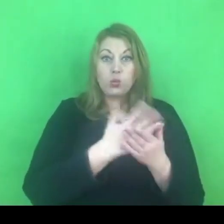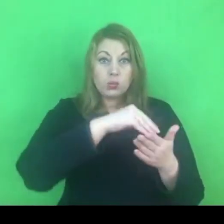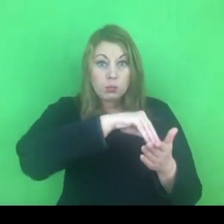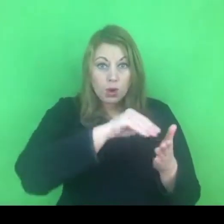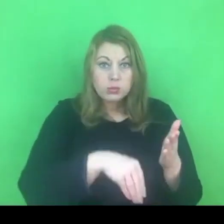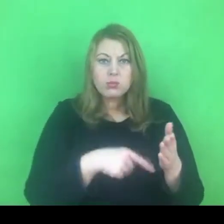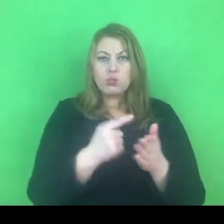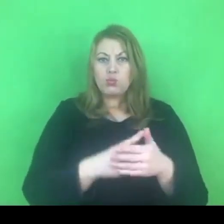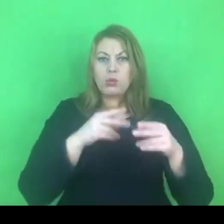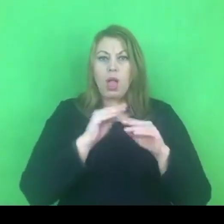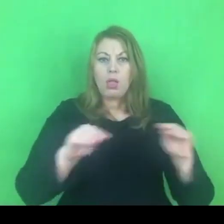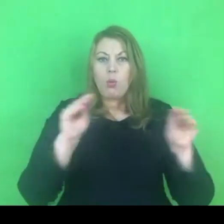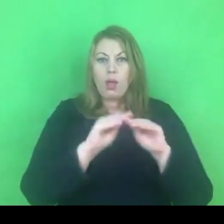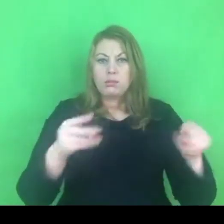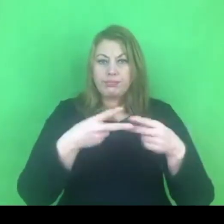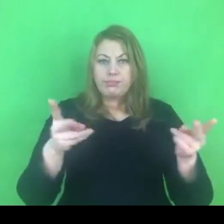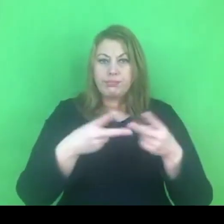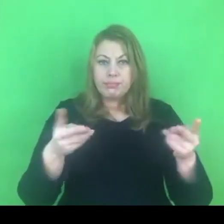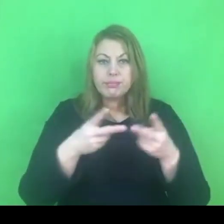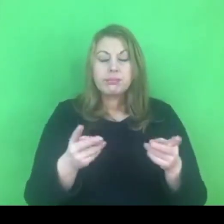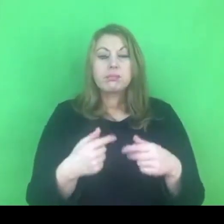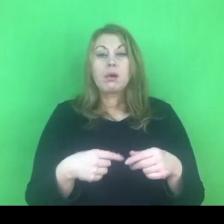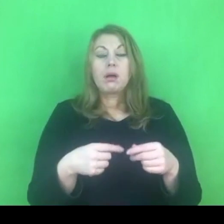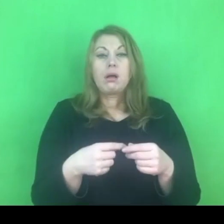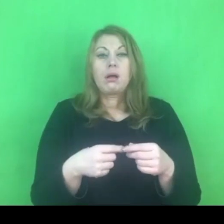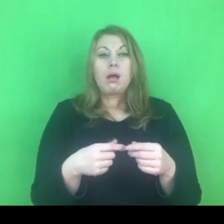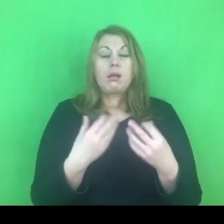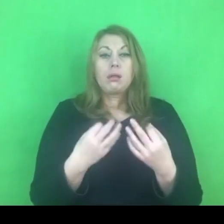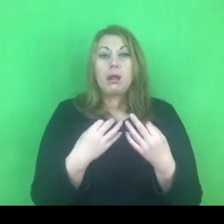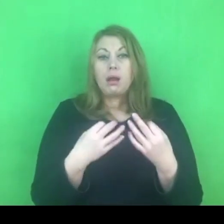o tyle teraz możemy dalej robić swoje,